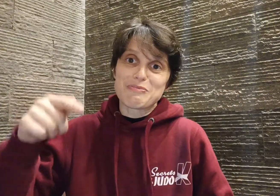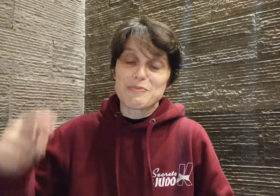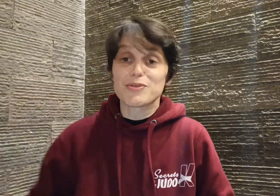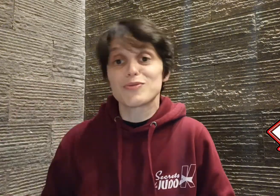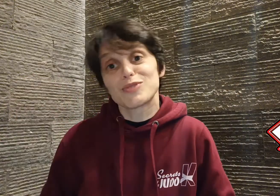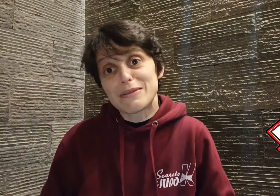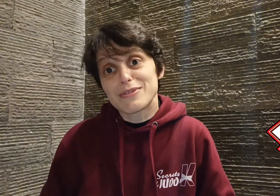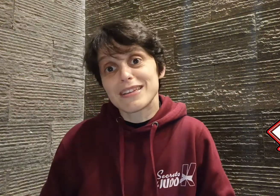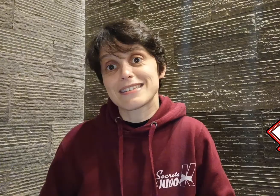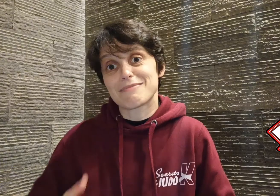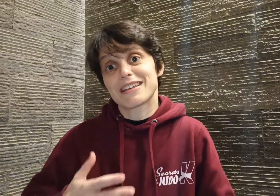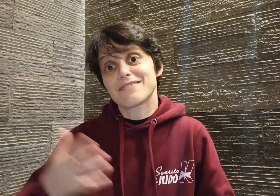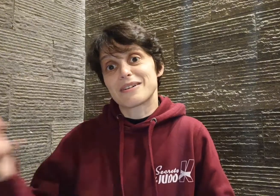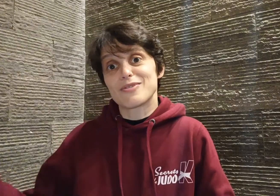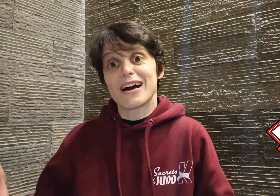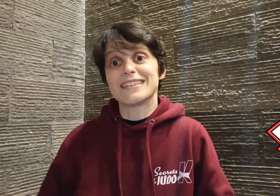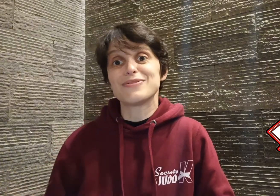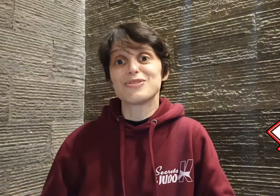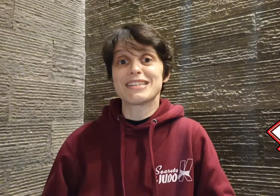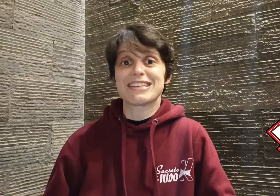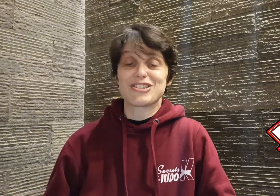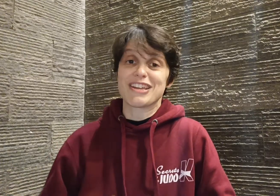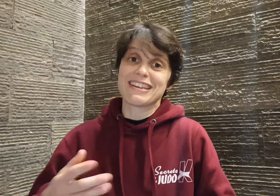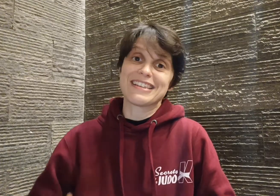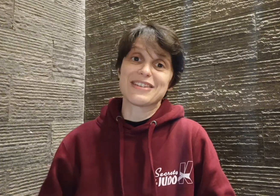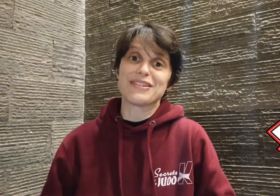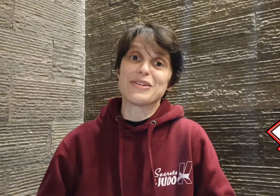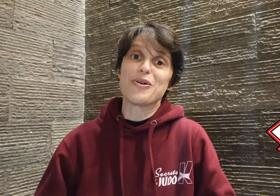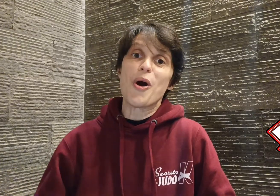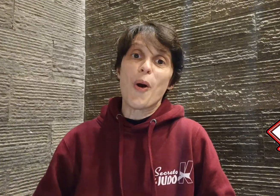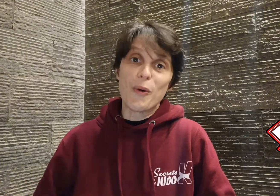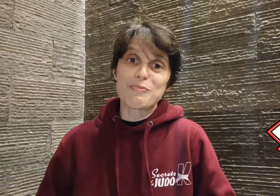propose de vous abonner, ça m'aidera vraiment à diffuser cette chaîne et ses vidéos au plus